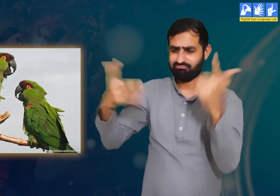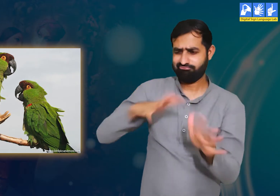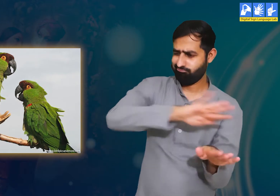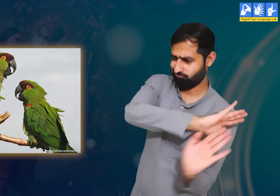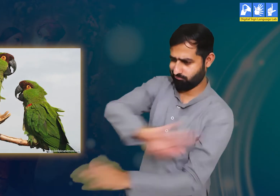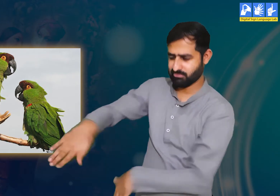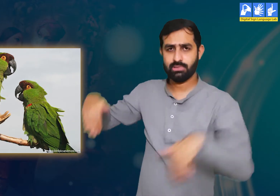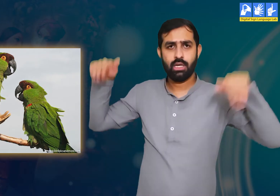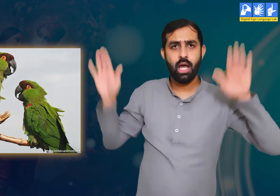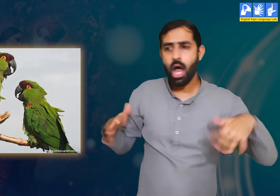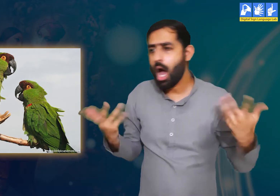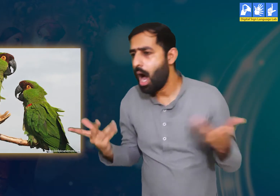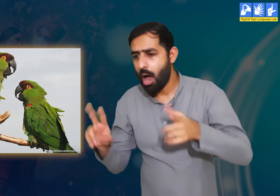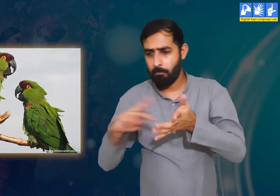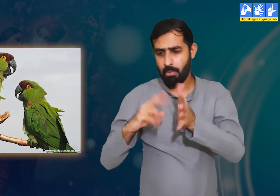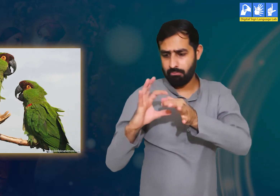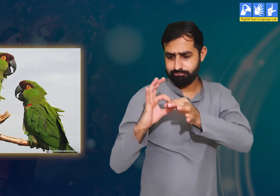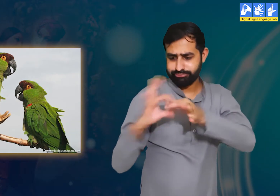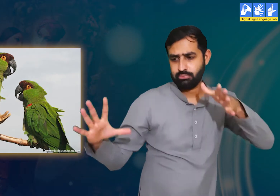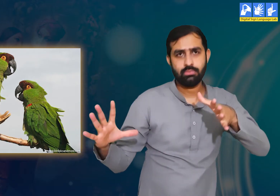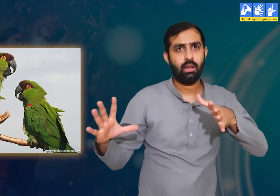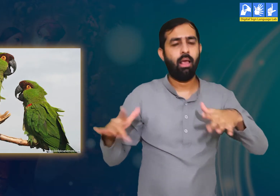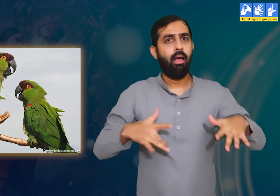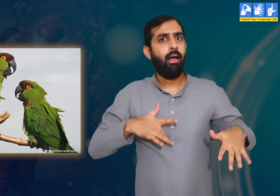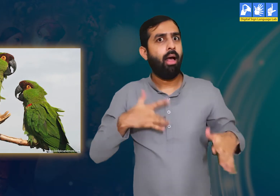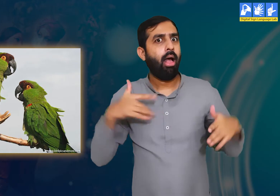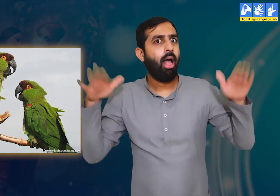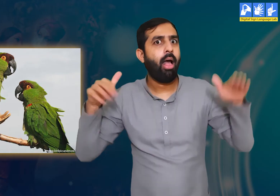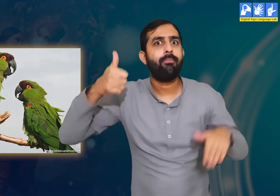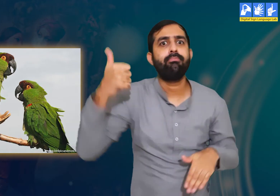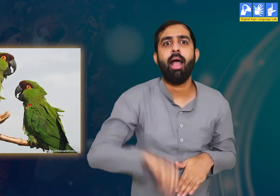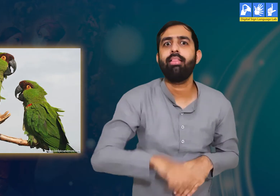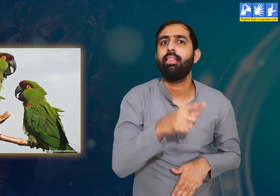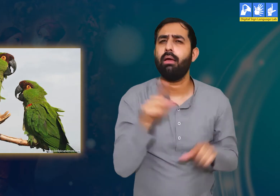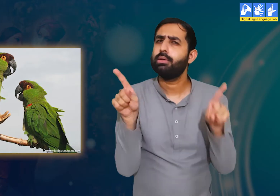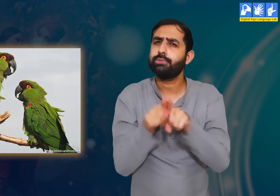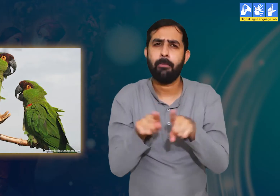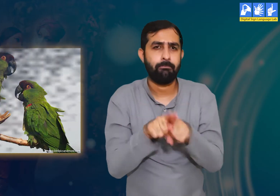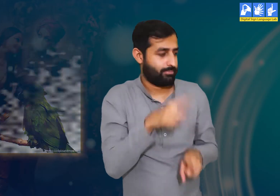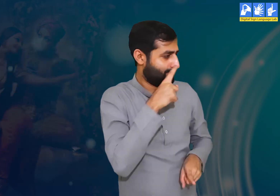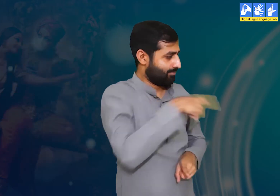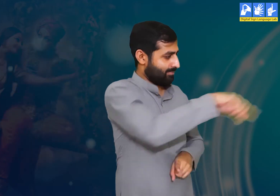क्योंकि यह पक्षी कभी भी जमीन पर पैर नहीं रखता। इसलिए वे लकड़ी को सहारा मानते हैं।